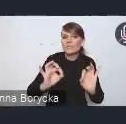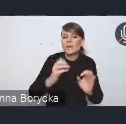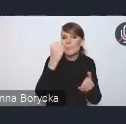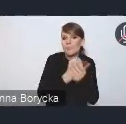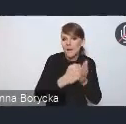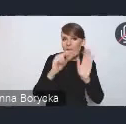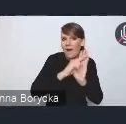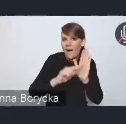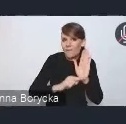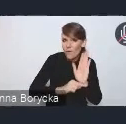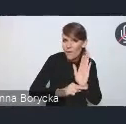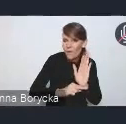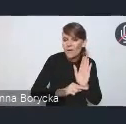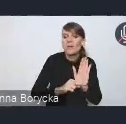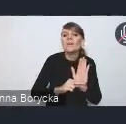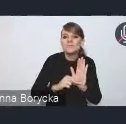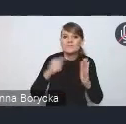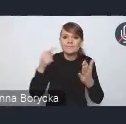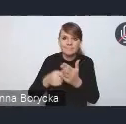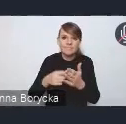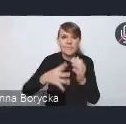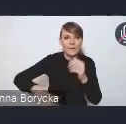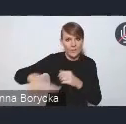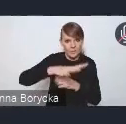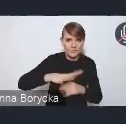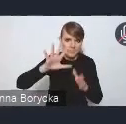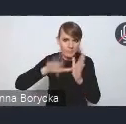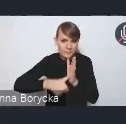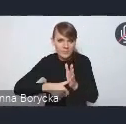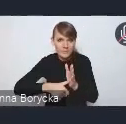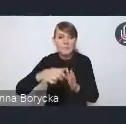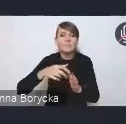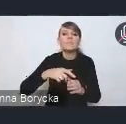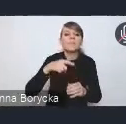dla funkcjonowania obszarów metropolitarnych i obszarów pozametropolitarnych,